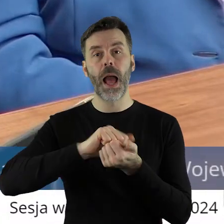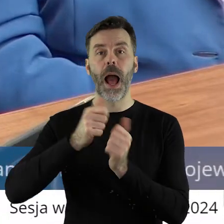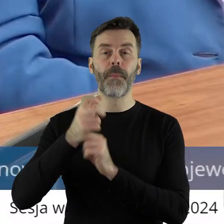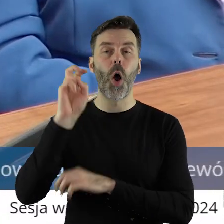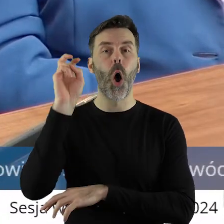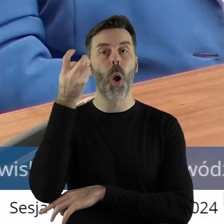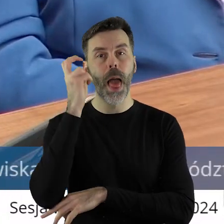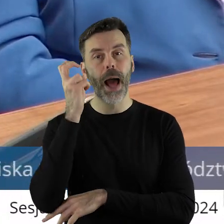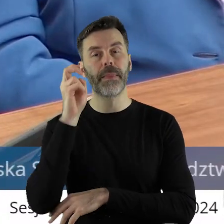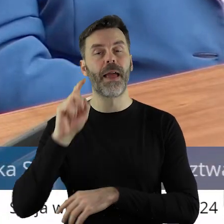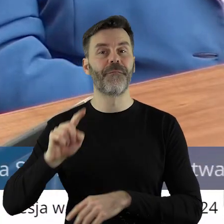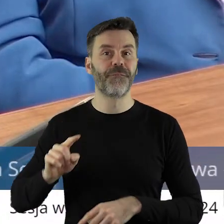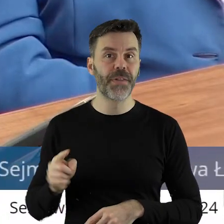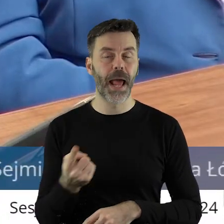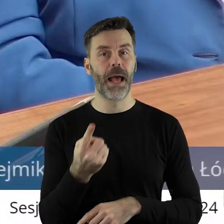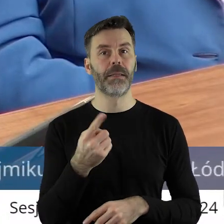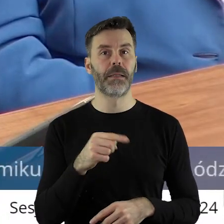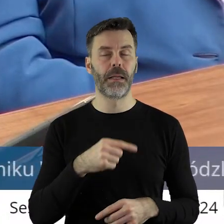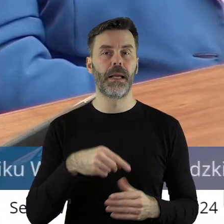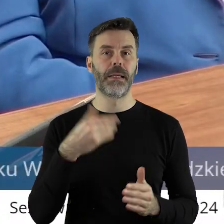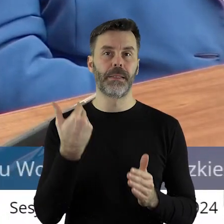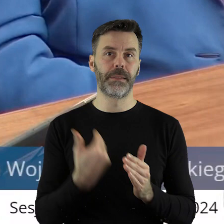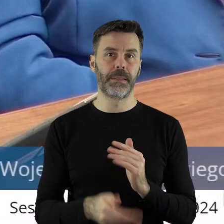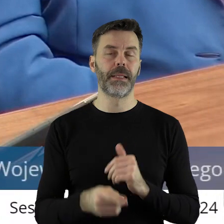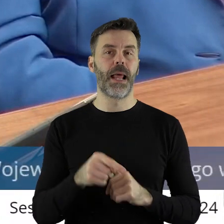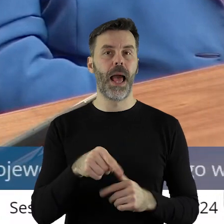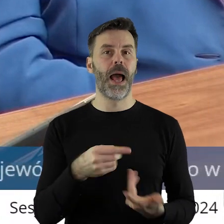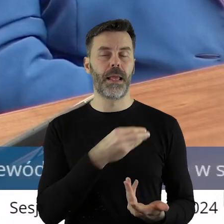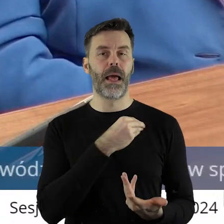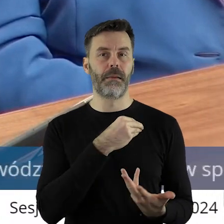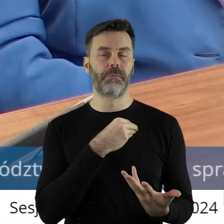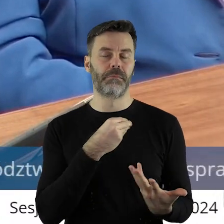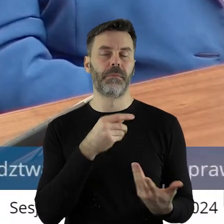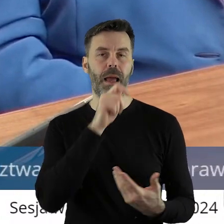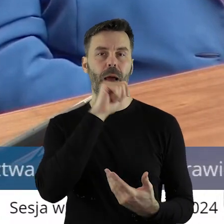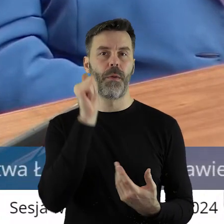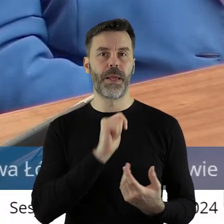czy w Holandii, ale kosztem europejskiego rolnictwa.